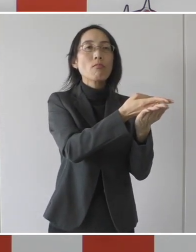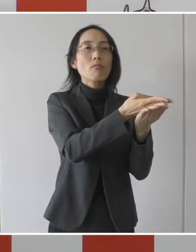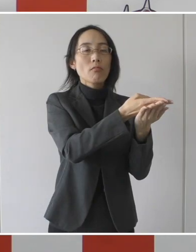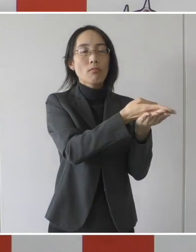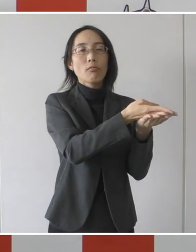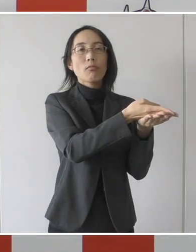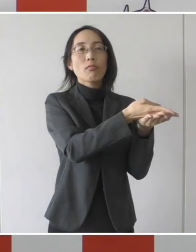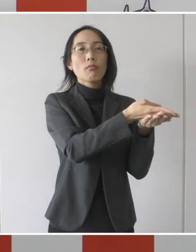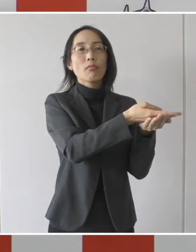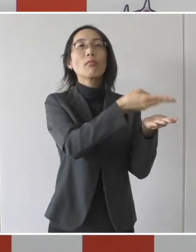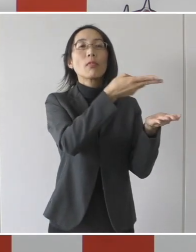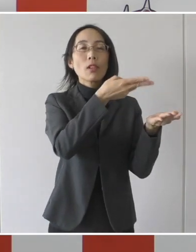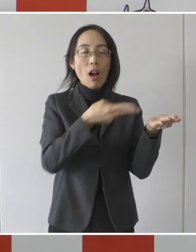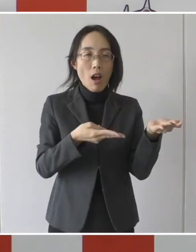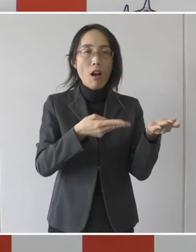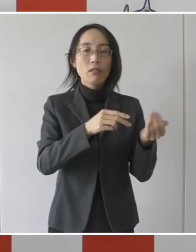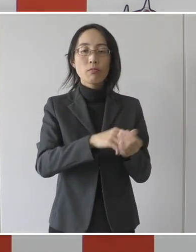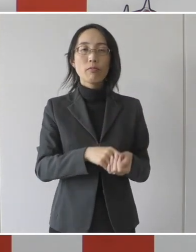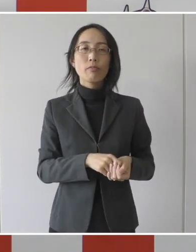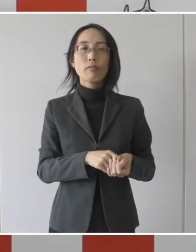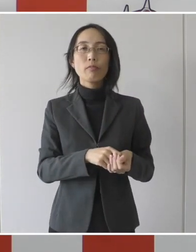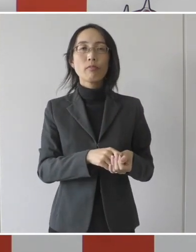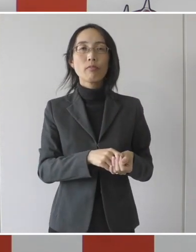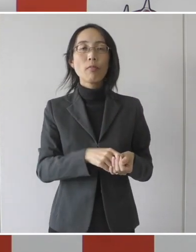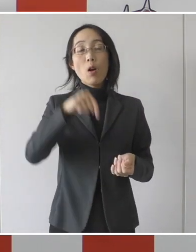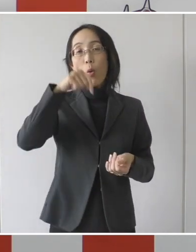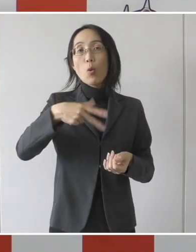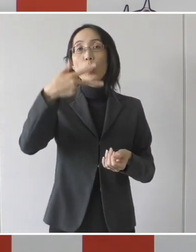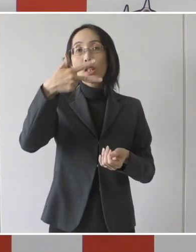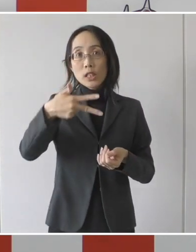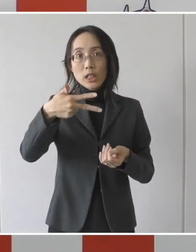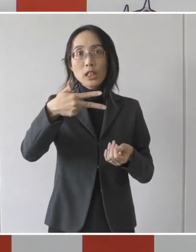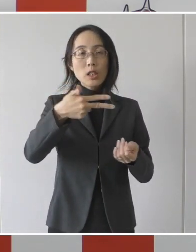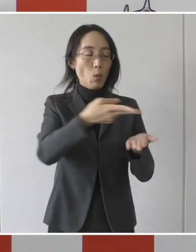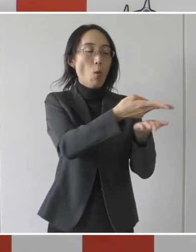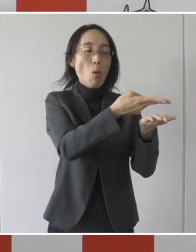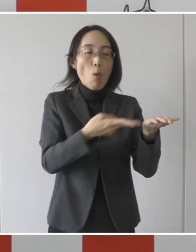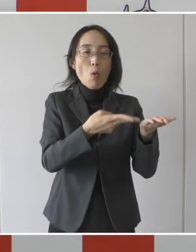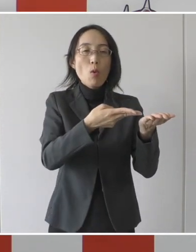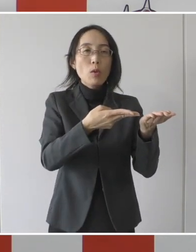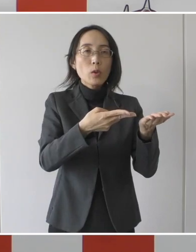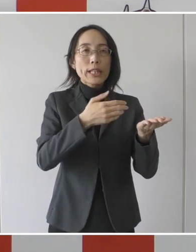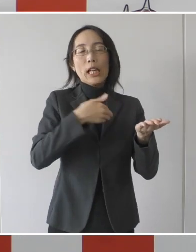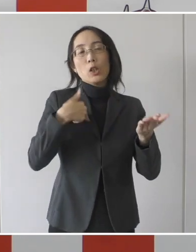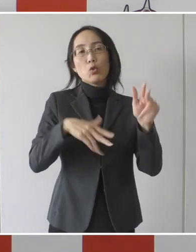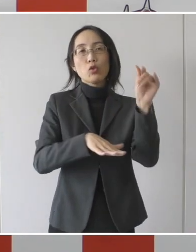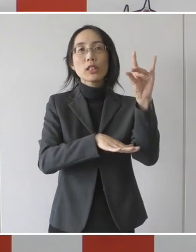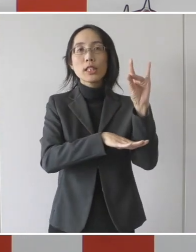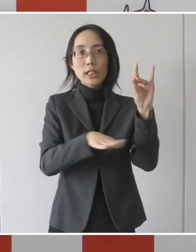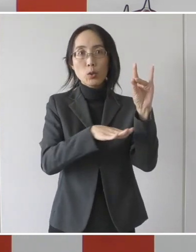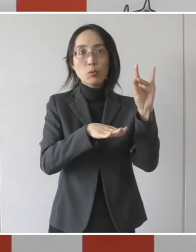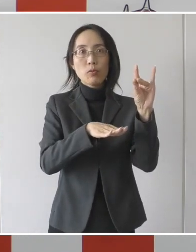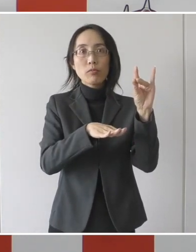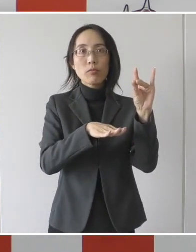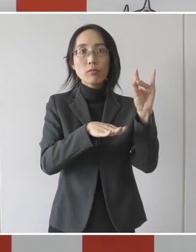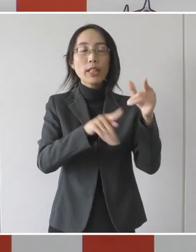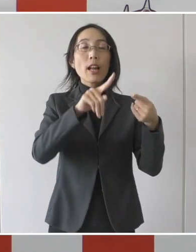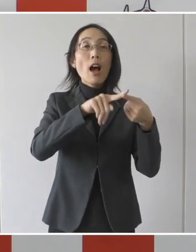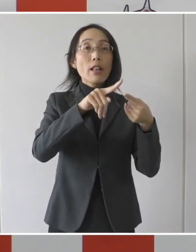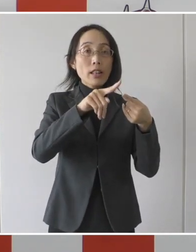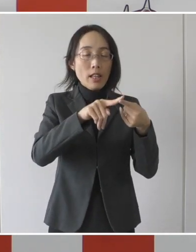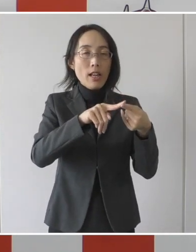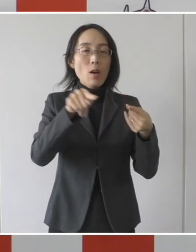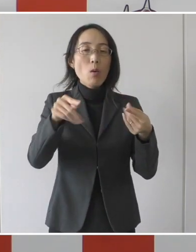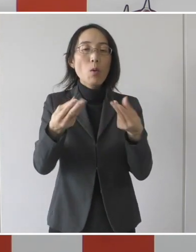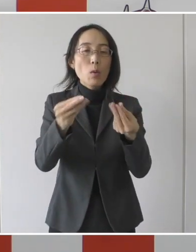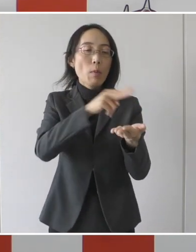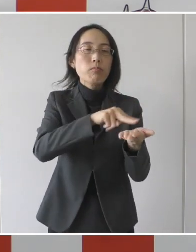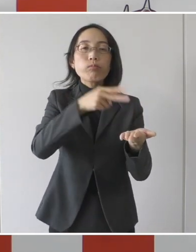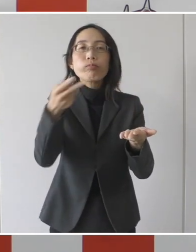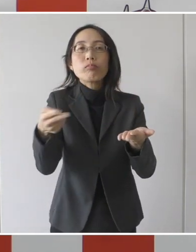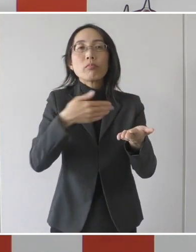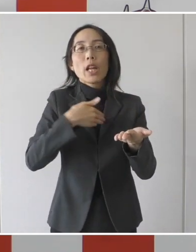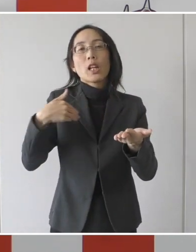本市の隔離解除基準を満たした患者を直接受け入れていただく民間病院であります。